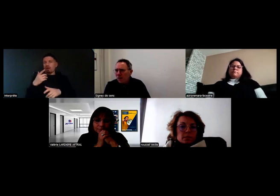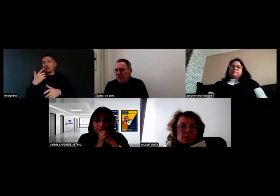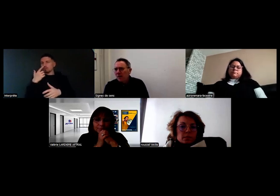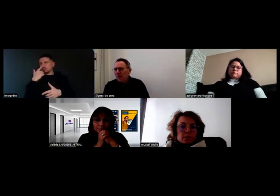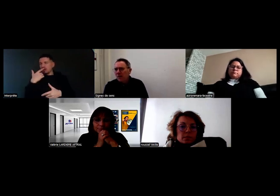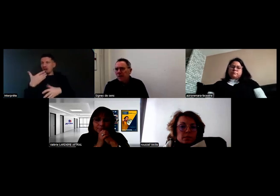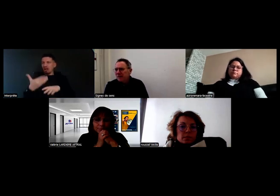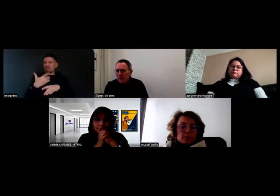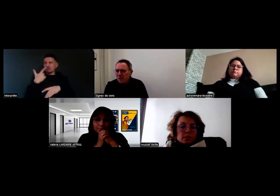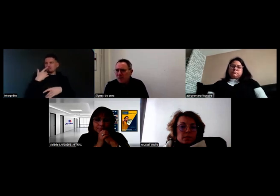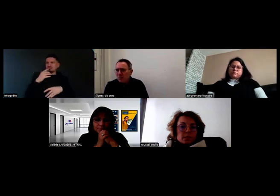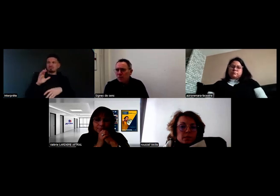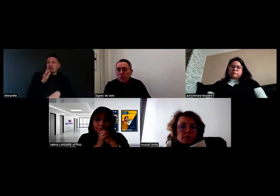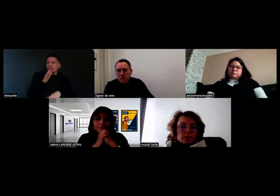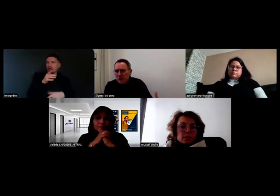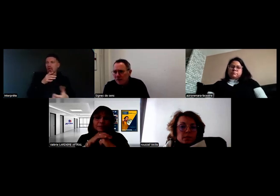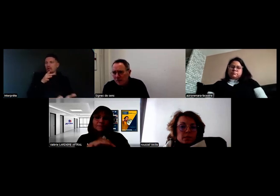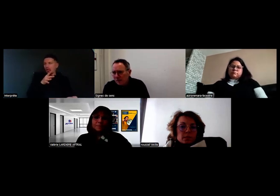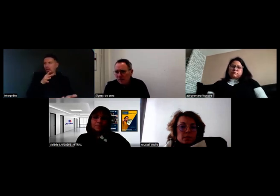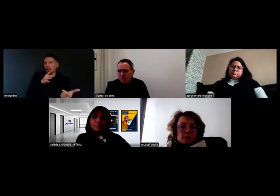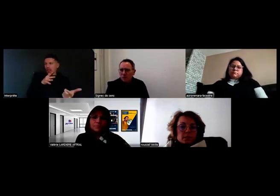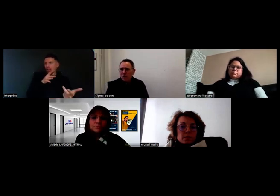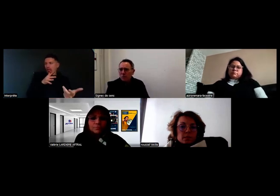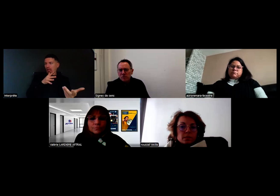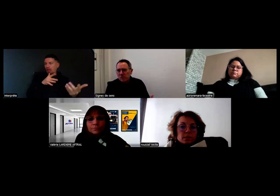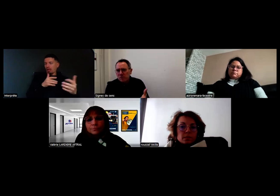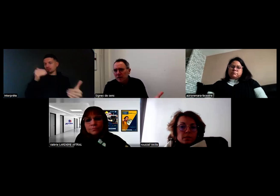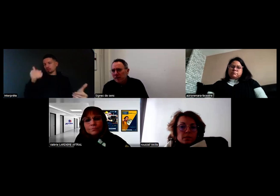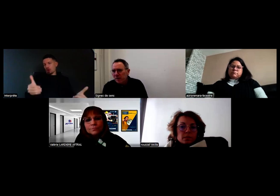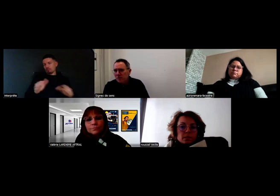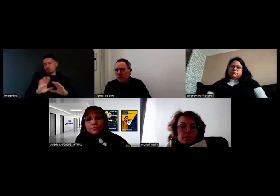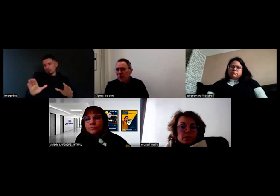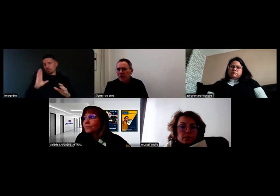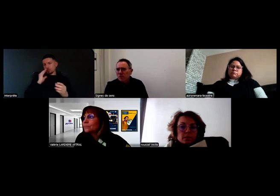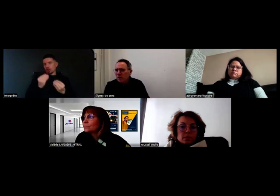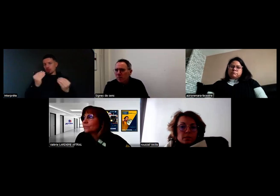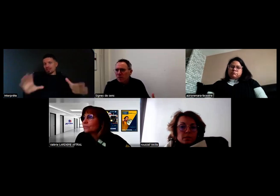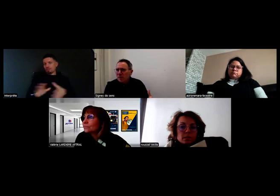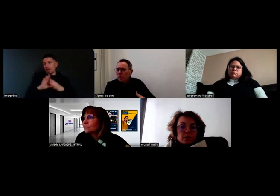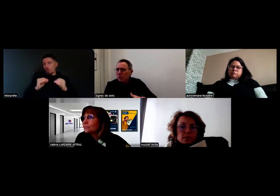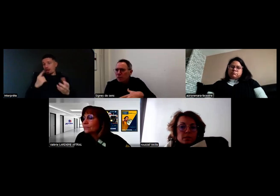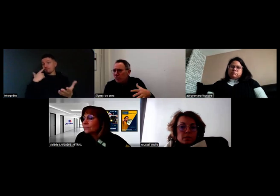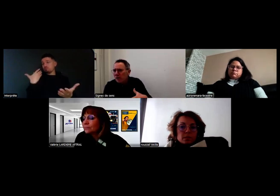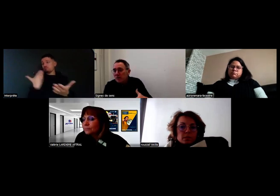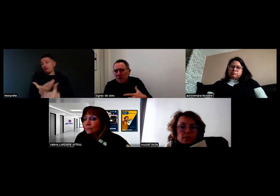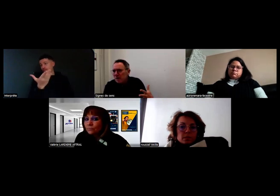sur l'impossibilité de devenir chauffeur de bus par exemple, parce que les personnes sourdes peuvent s'autocensurer,